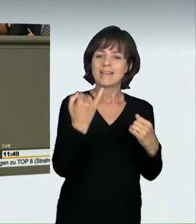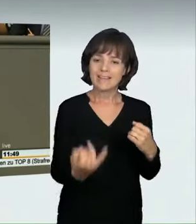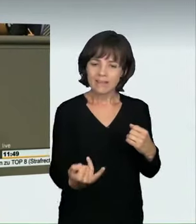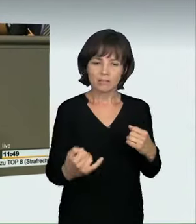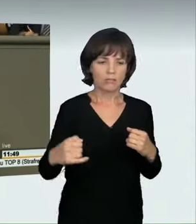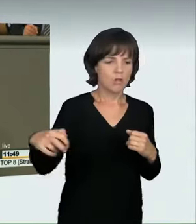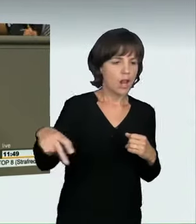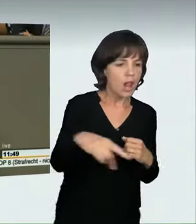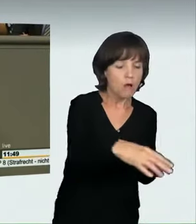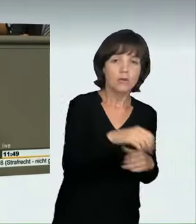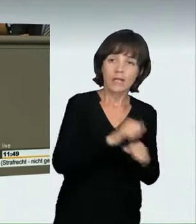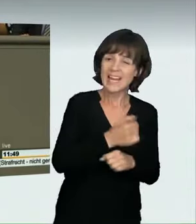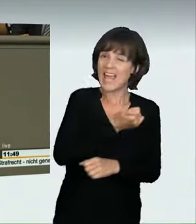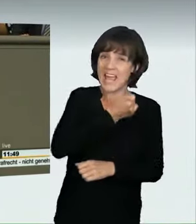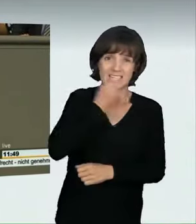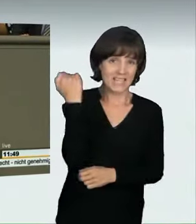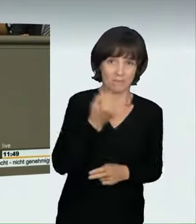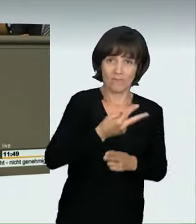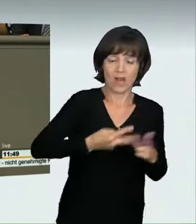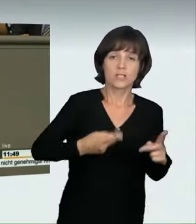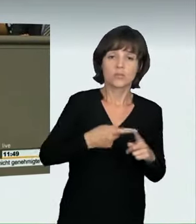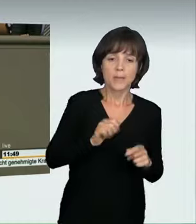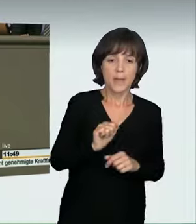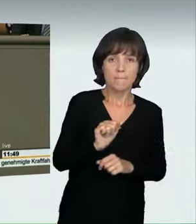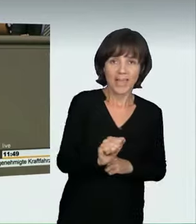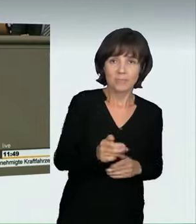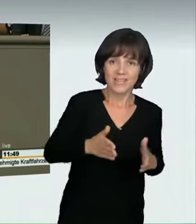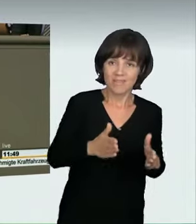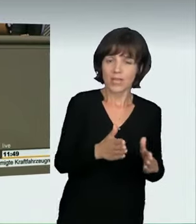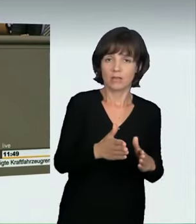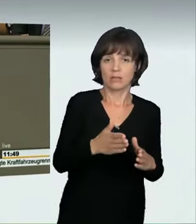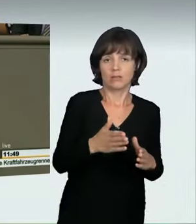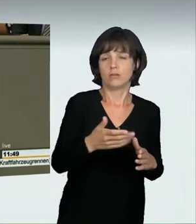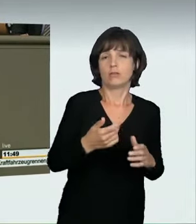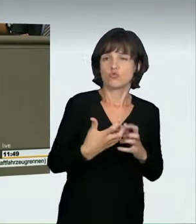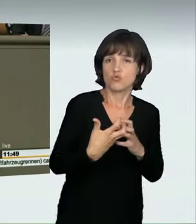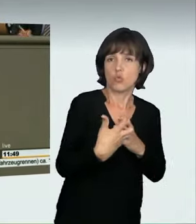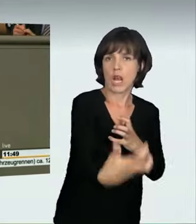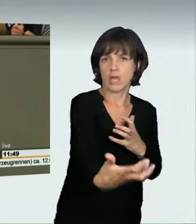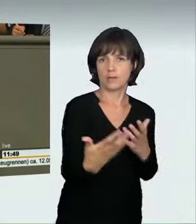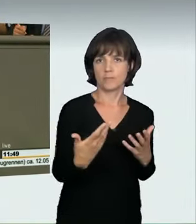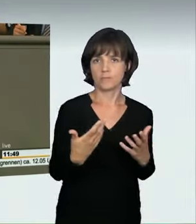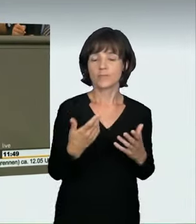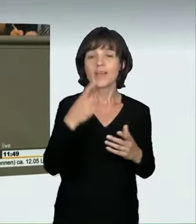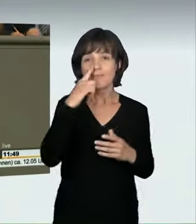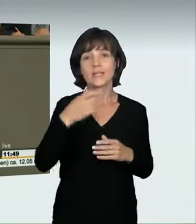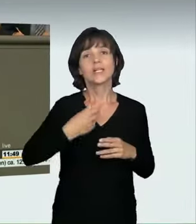Beschaffenheit, Überraschungseffekt und Bremsweg berücksichtigt werden müssen. Eine höhere Geschwindigkeit bedeutet übrigens auch längere Bremswege.